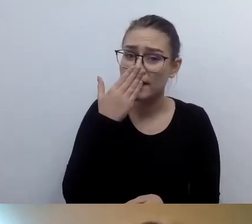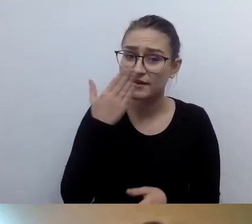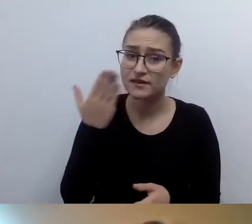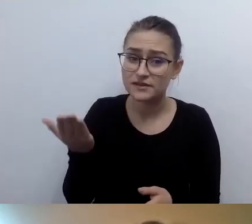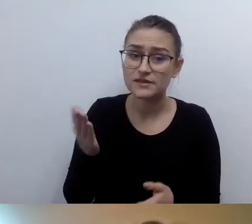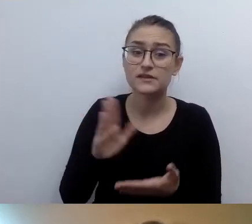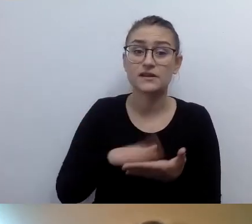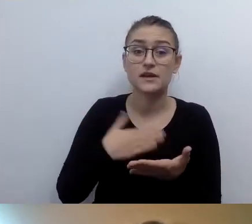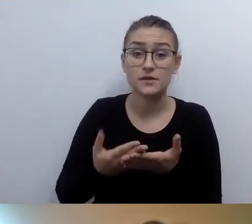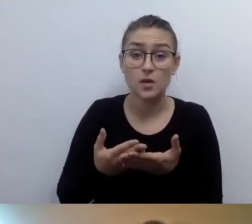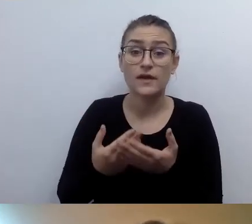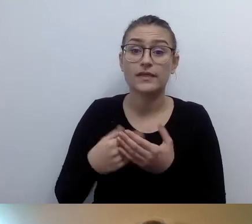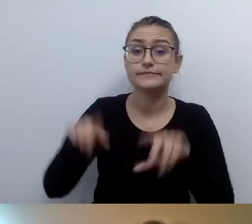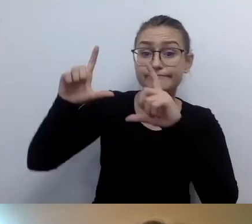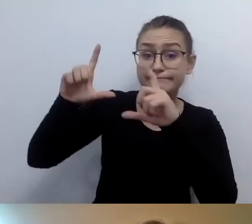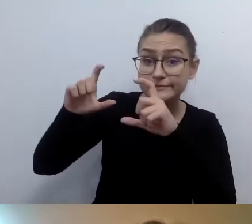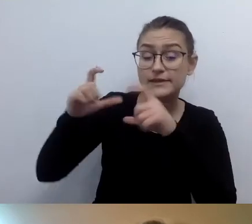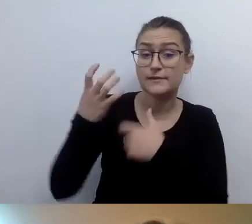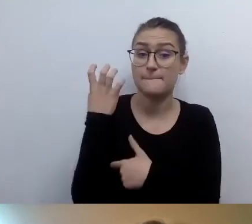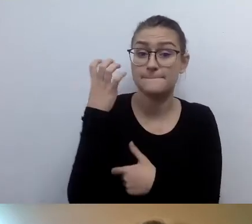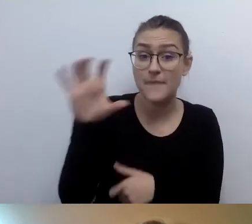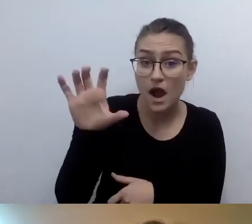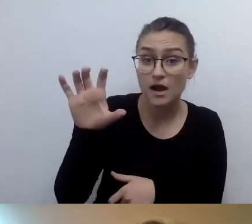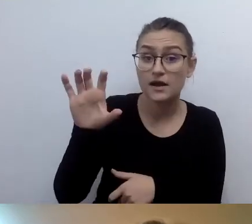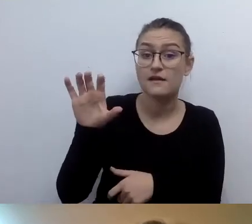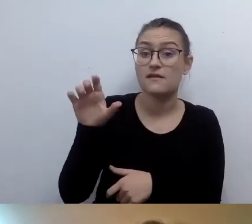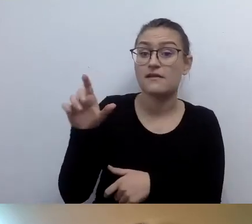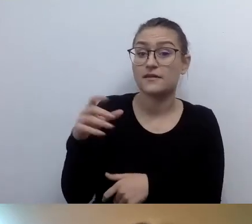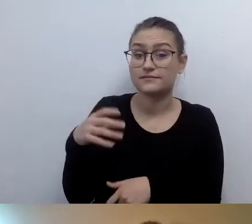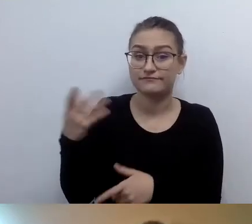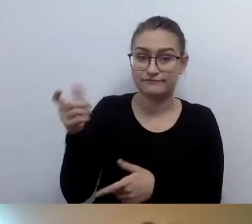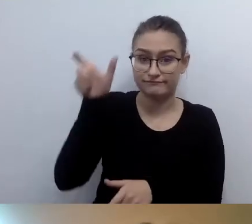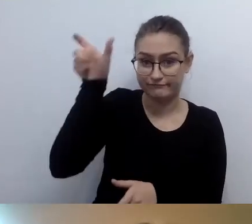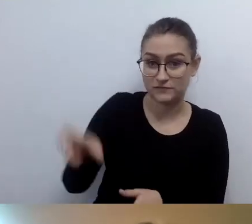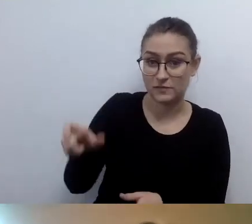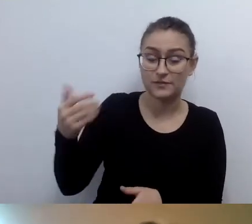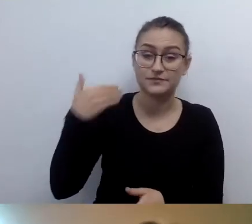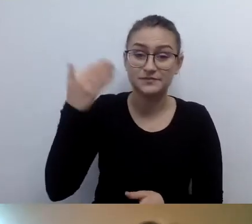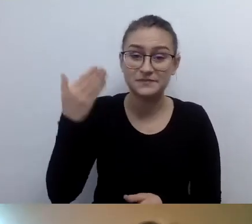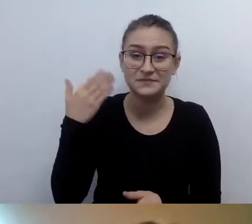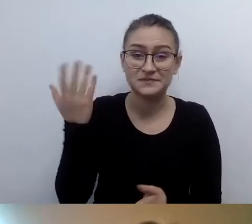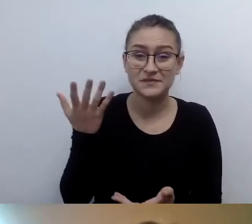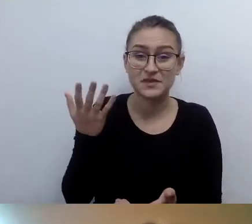podpisać imieniem i nazwiskiem i nie rozwodzić się nad wyglądem? Ja bym kupił taki punkt widzenia.